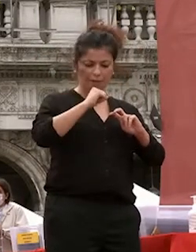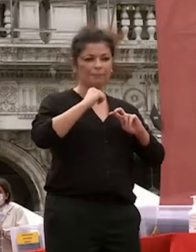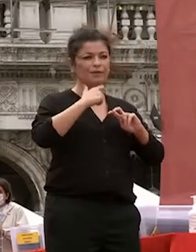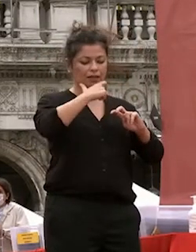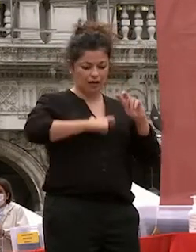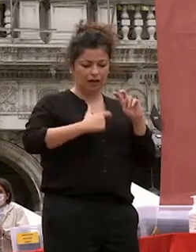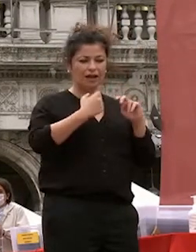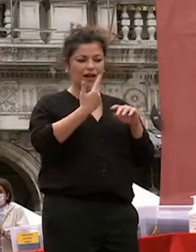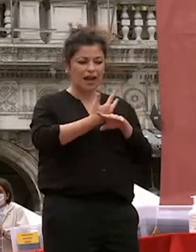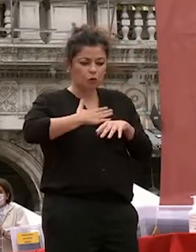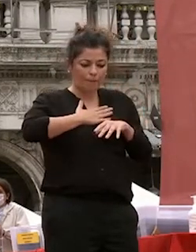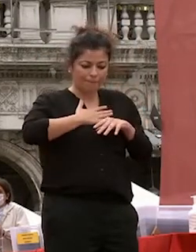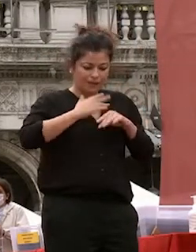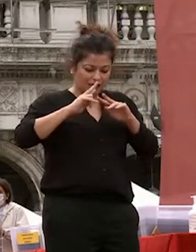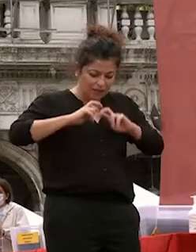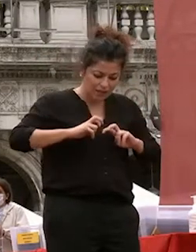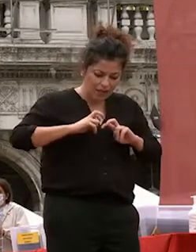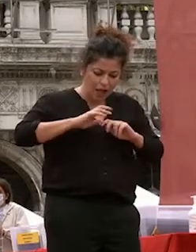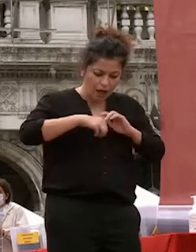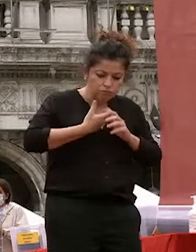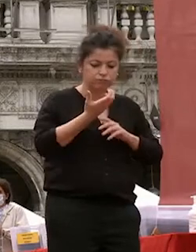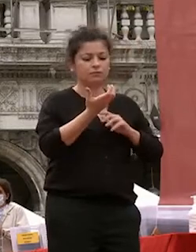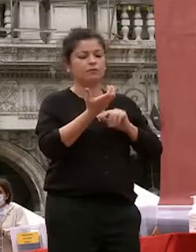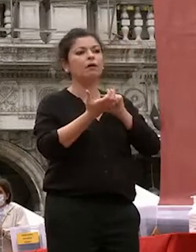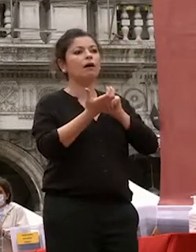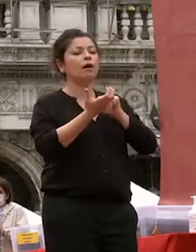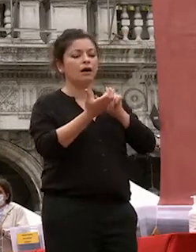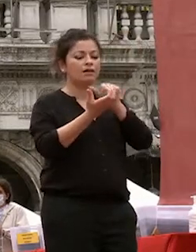della nostra natura e indirizzarli per potenziare le nostre capacità